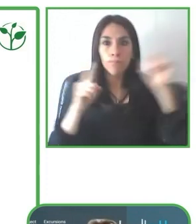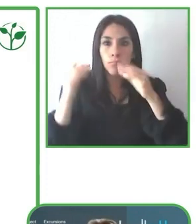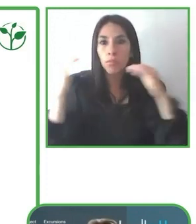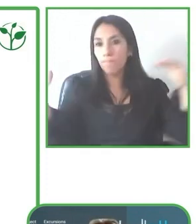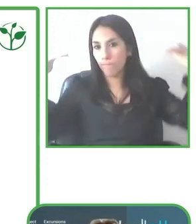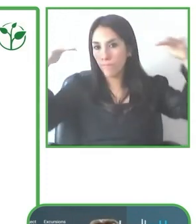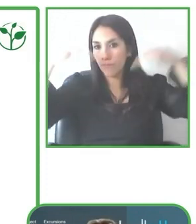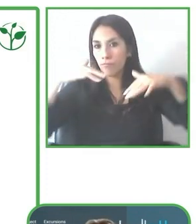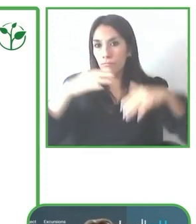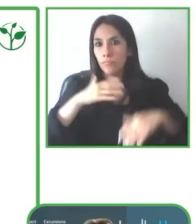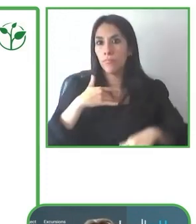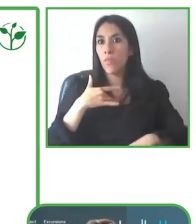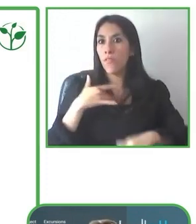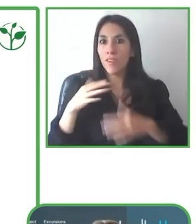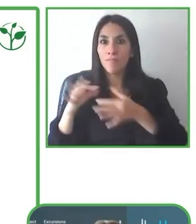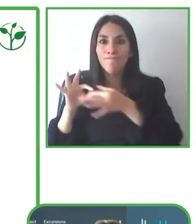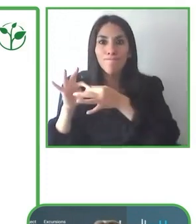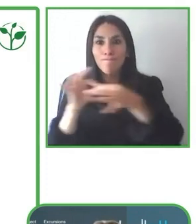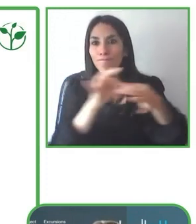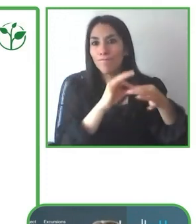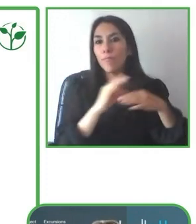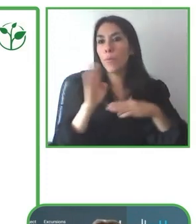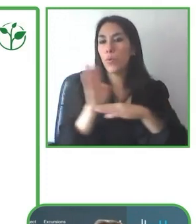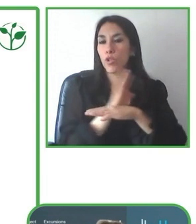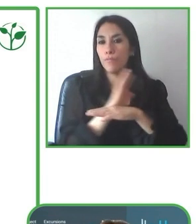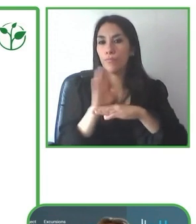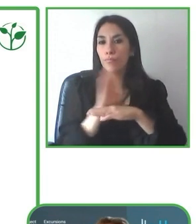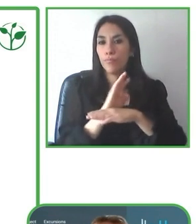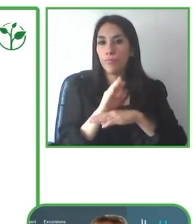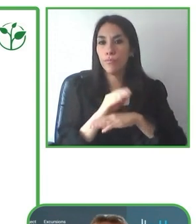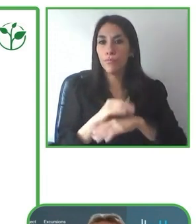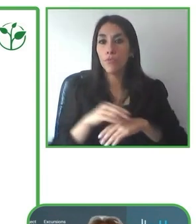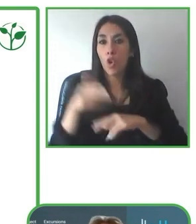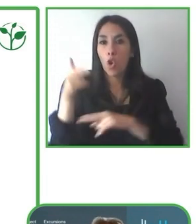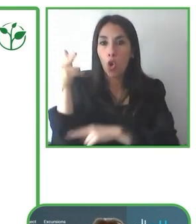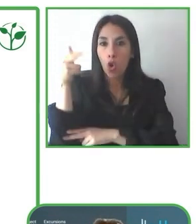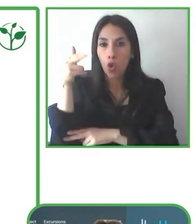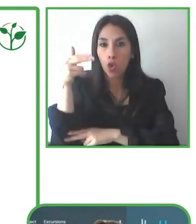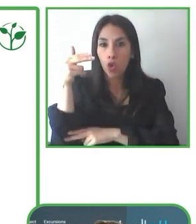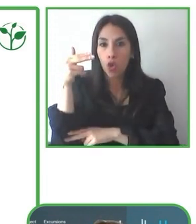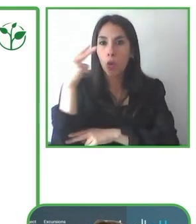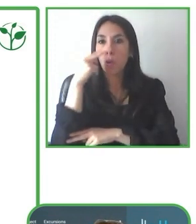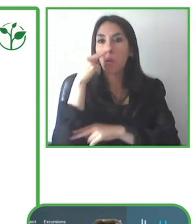Y bueno, LatinoAmerica for all, como ya les conté, es un tour operador accesible que se